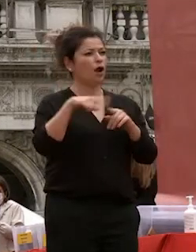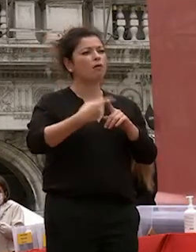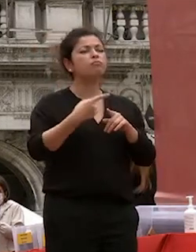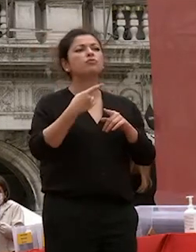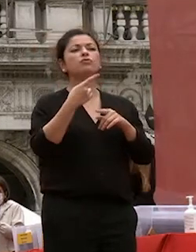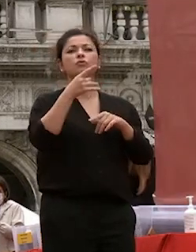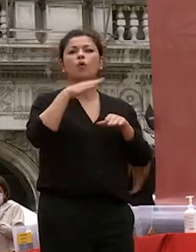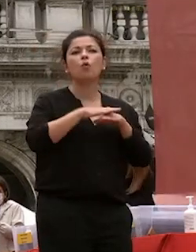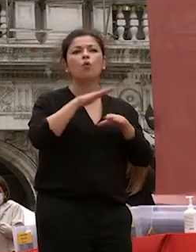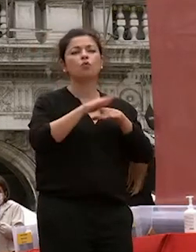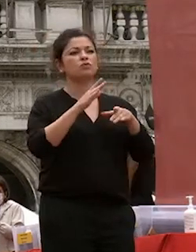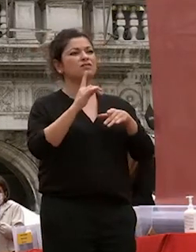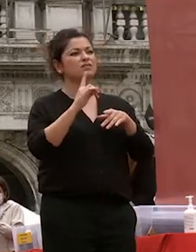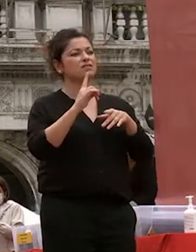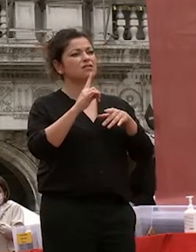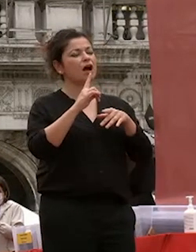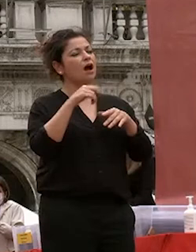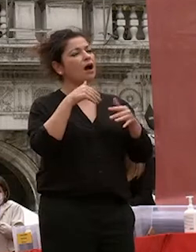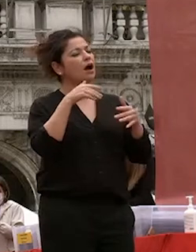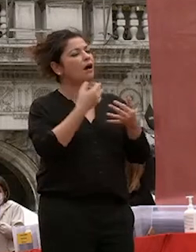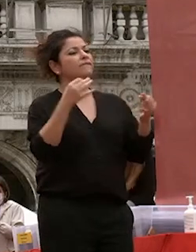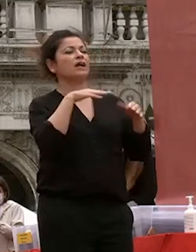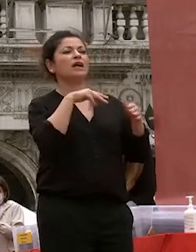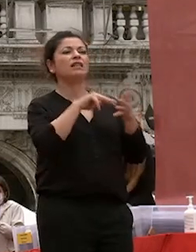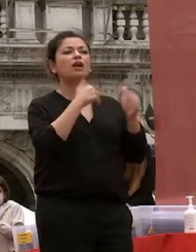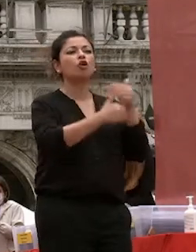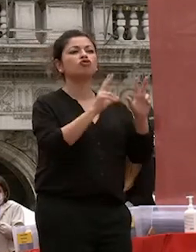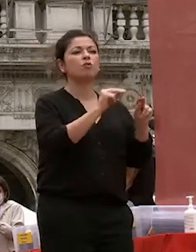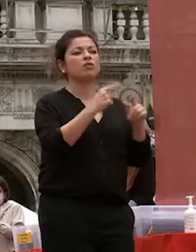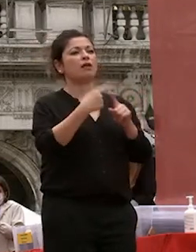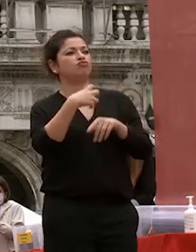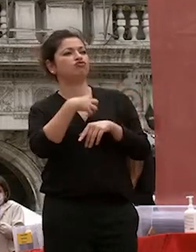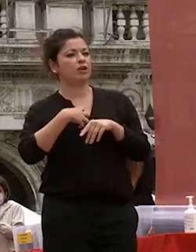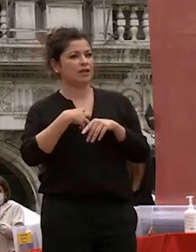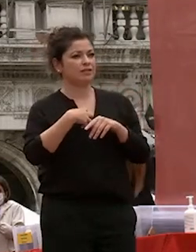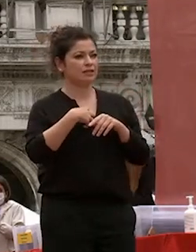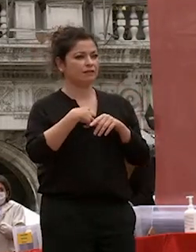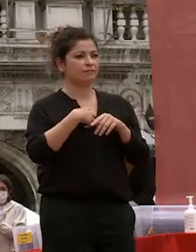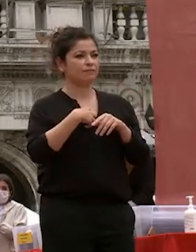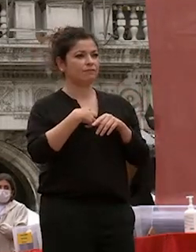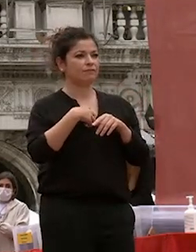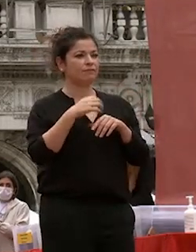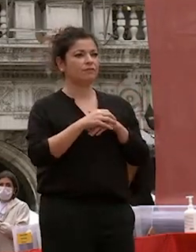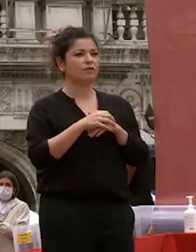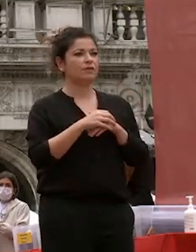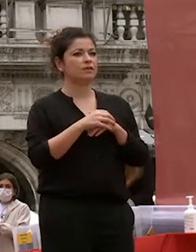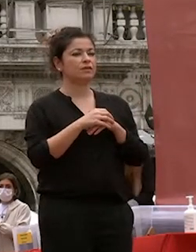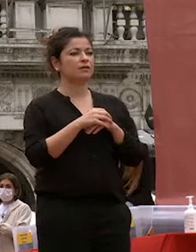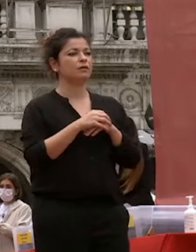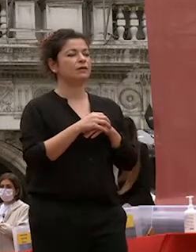successo le scienze e la tecnologia moderne largamente attinte all'occidente